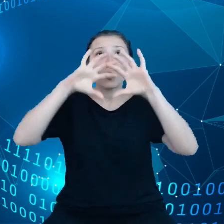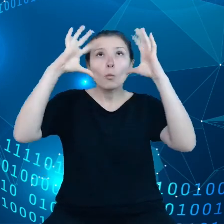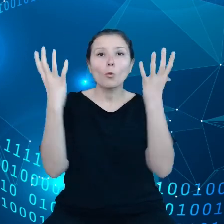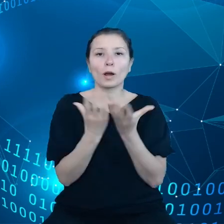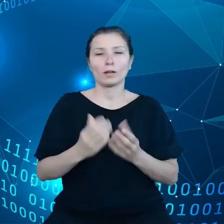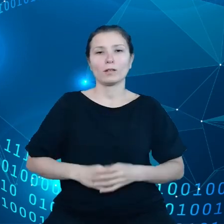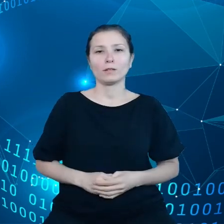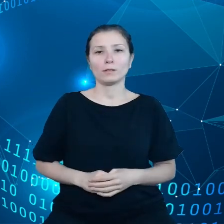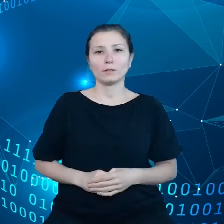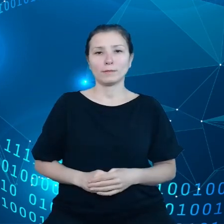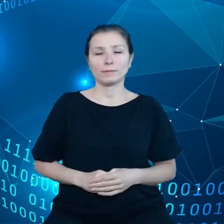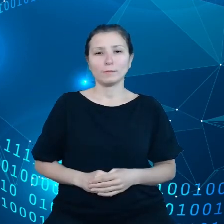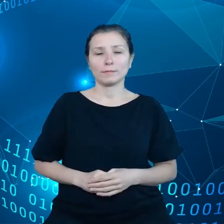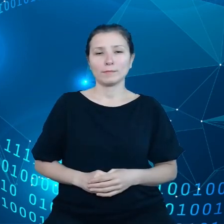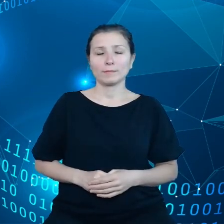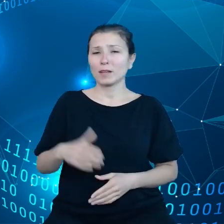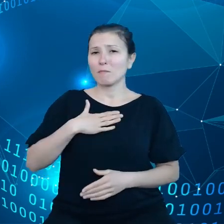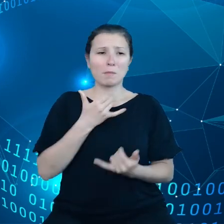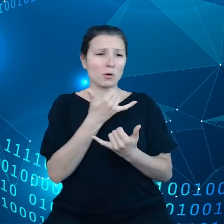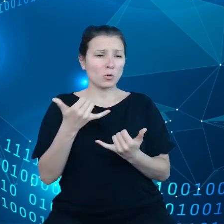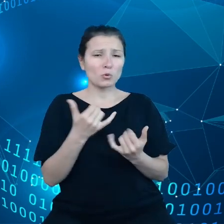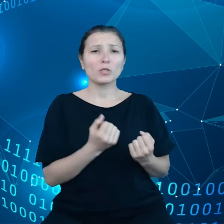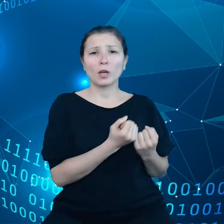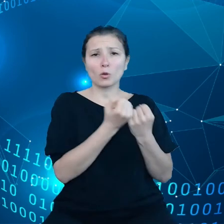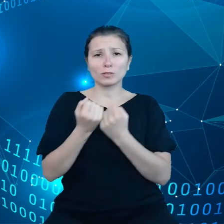Mamy różnych dostawców usług chmurowych, różne elementy